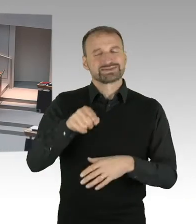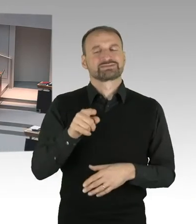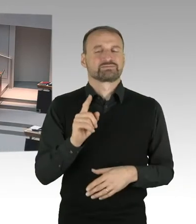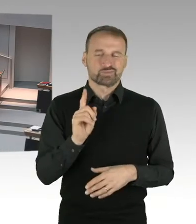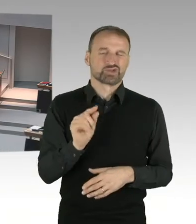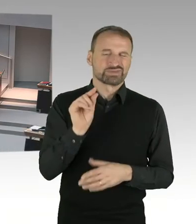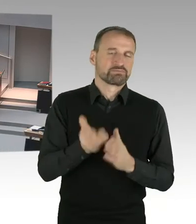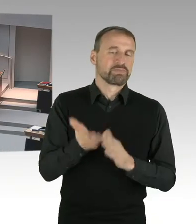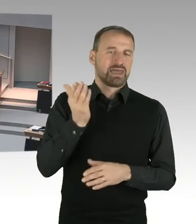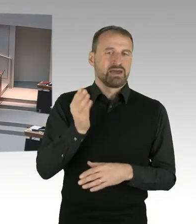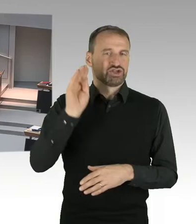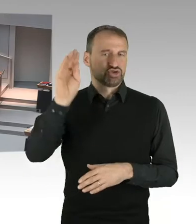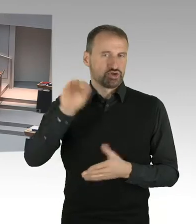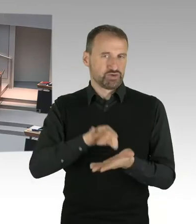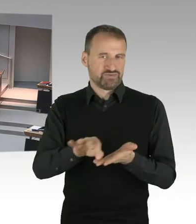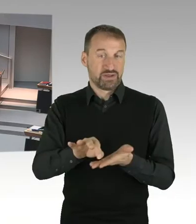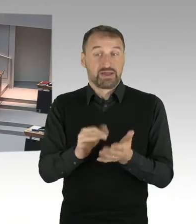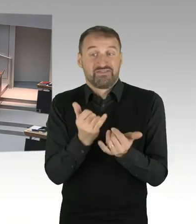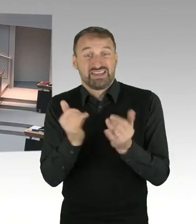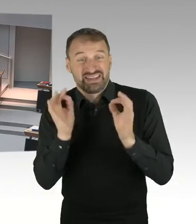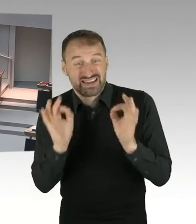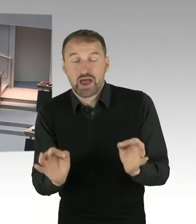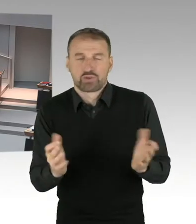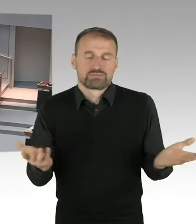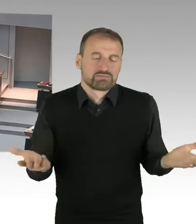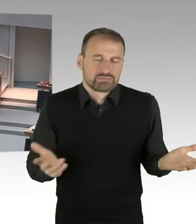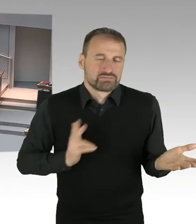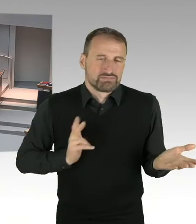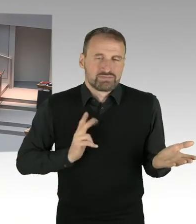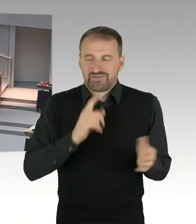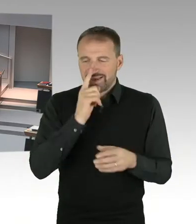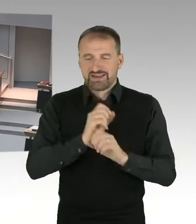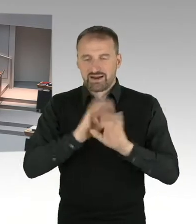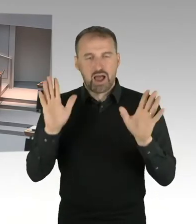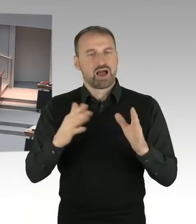Aber dadurch wird ausgeschlossen, dass es eine stärkere Belastung der Mieterinnen und Mieter in Berlin gibt.